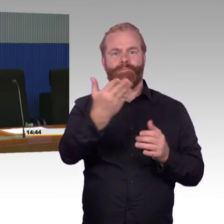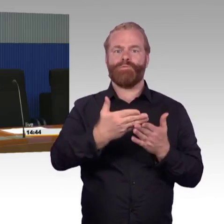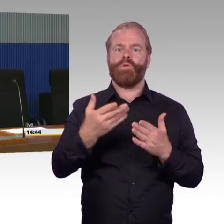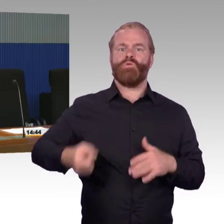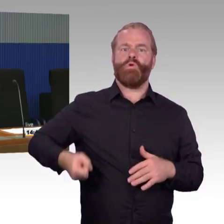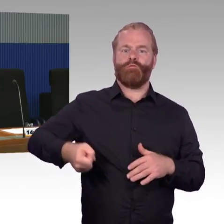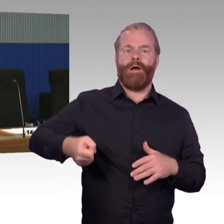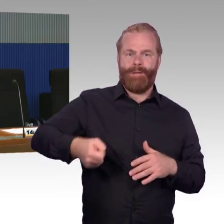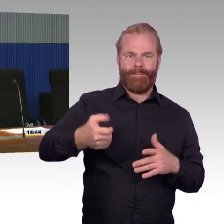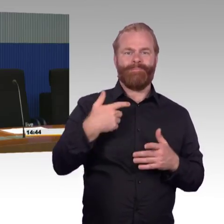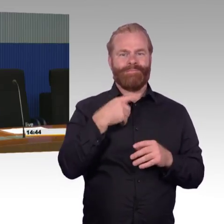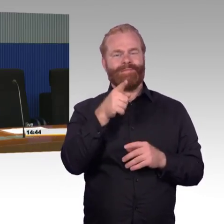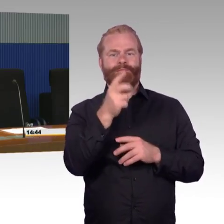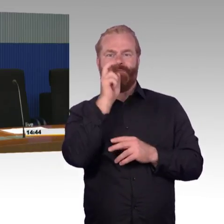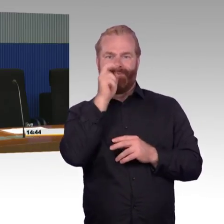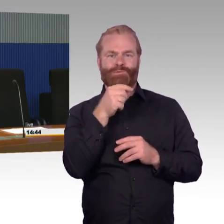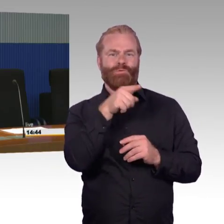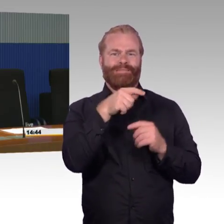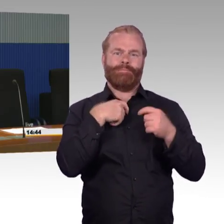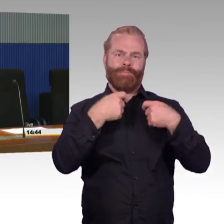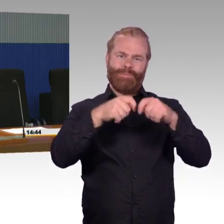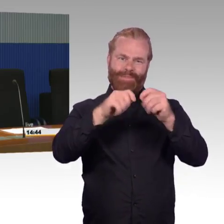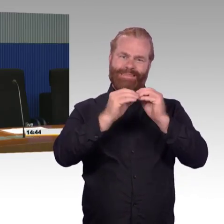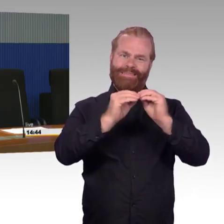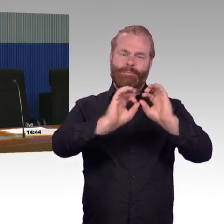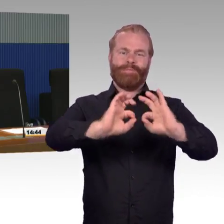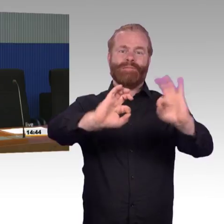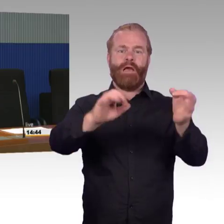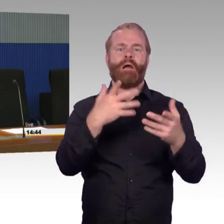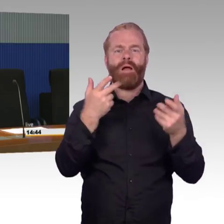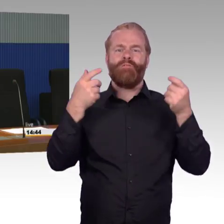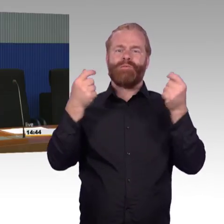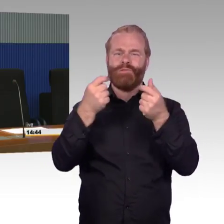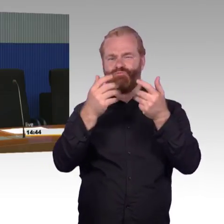dass man Bestand bei technischem Bedarf erneuert, mit der aktuellen Finanzierung haben wir gar keine Möglichkeit,